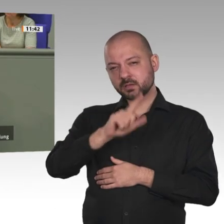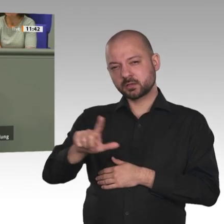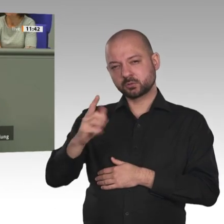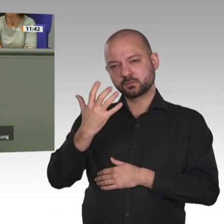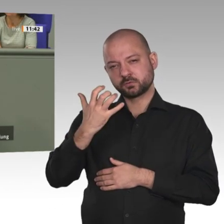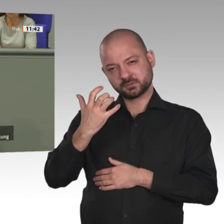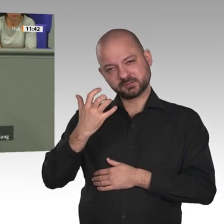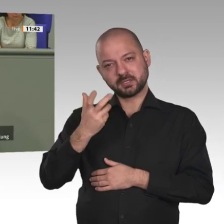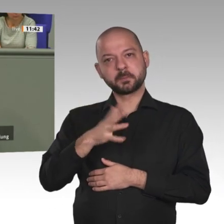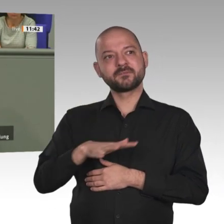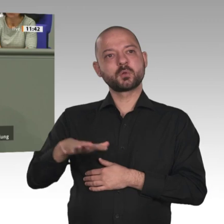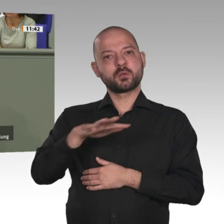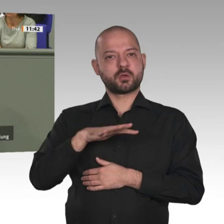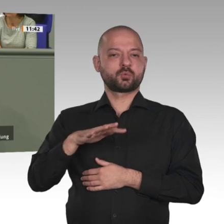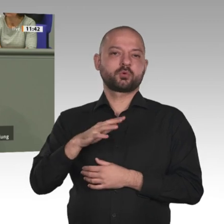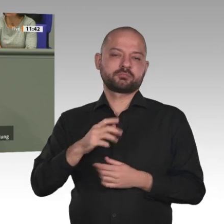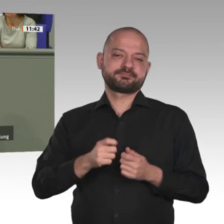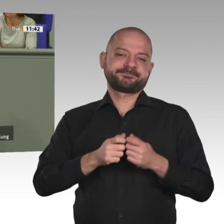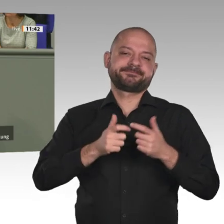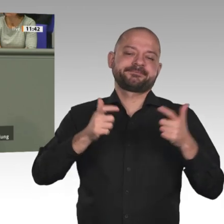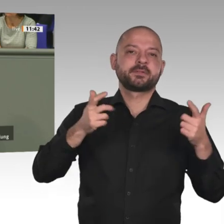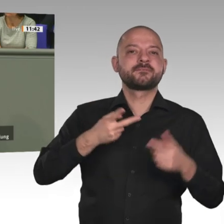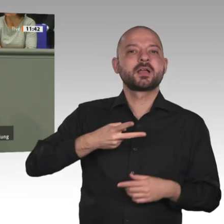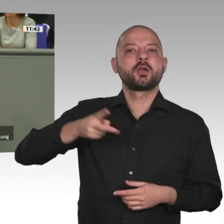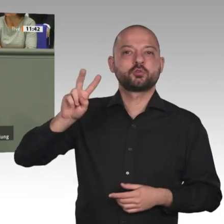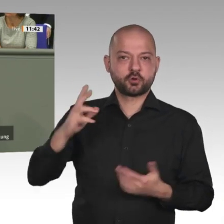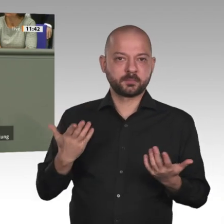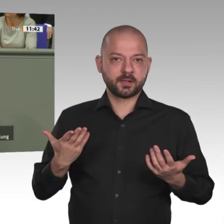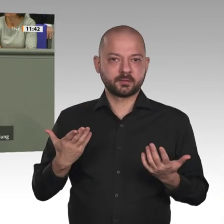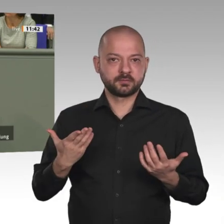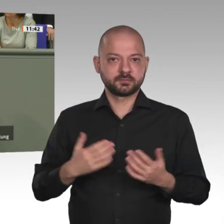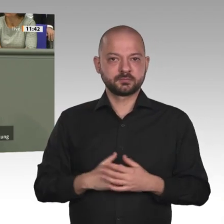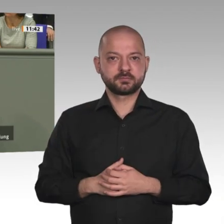der Europäischen Union ist vollkommen unzureichend. Zur Lösung der Herausforderungen auf dem